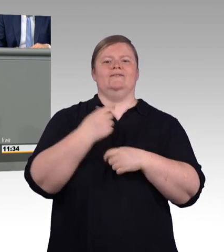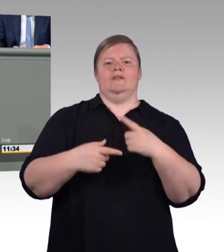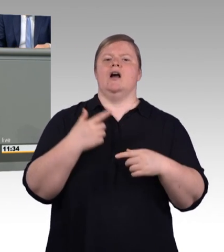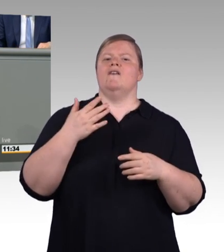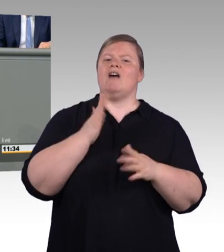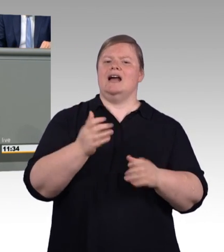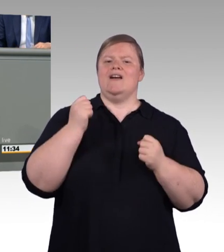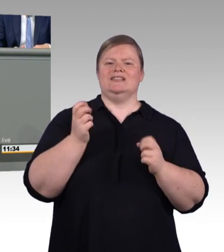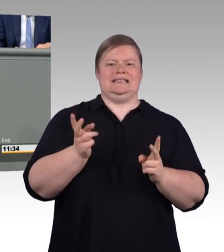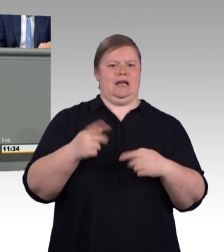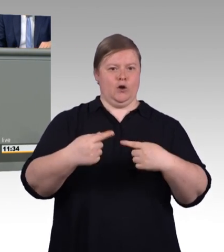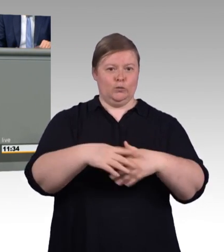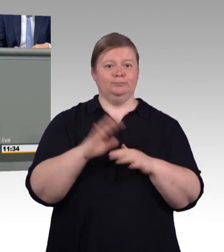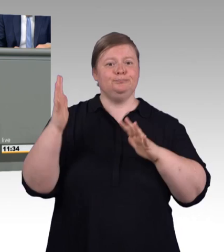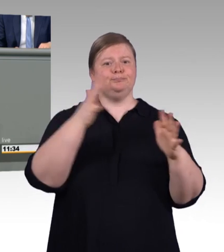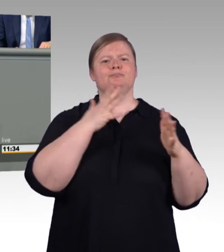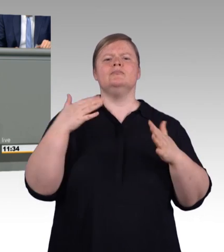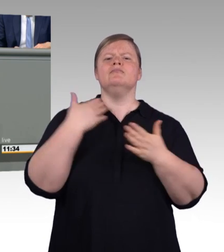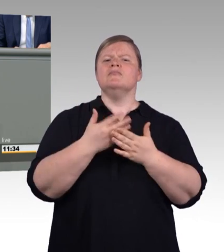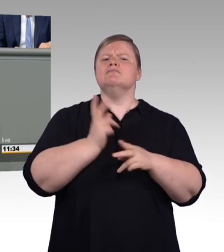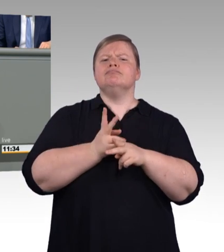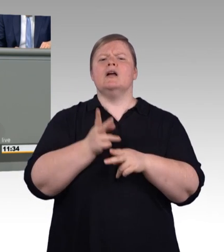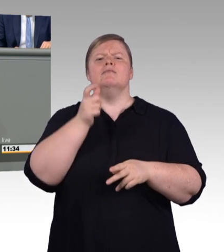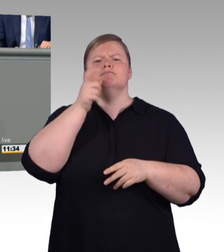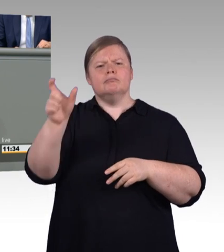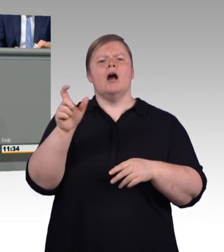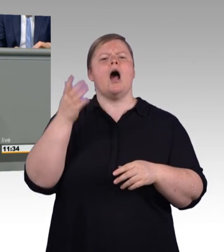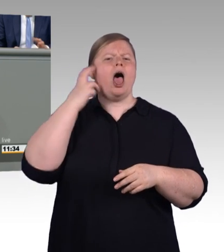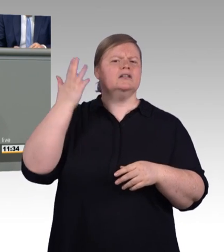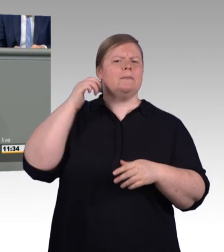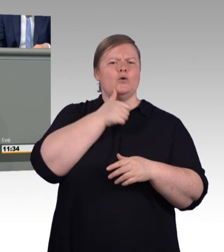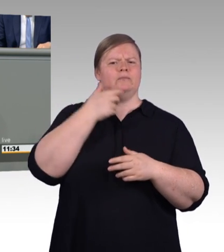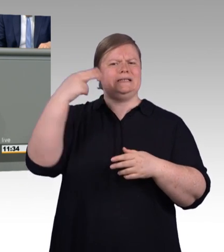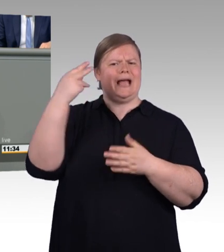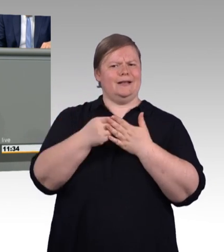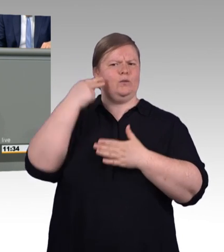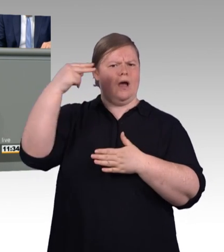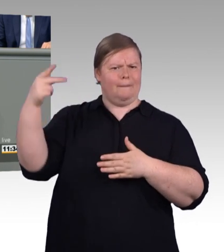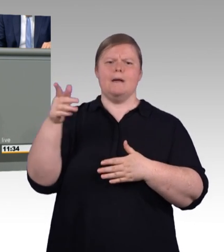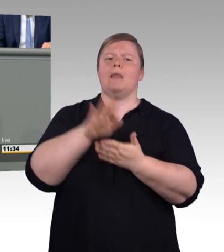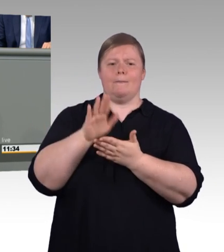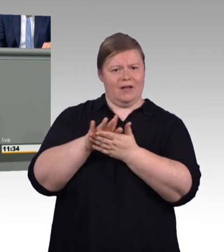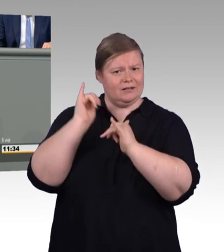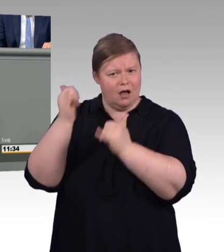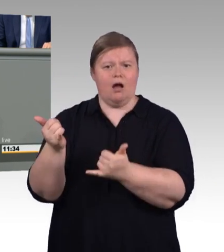Den Gesetzentwurf haben wir in Kürze vorbereitet. Mit der Reform des Berufsbildungsgesetzes